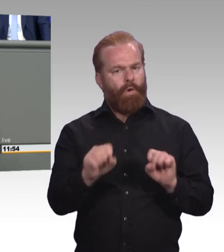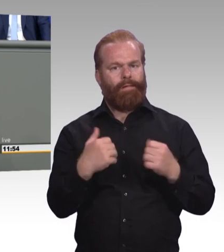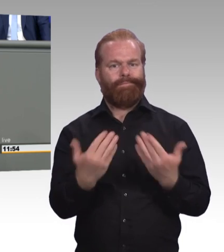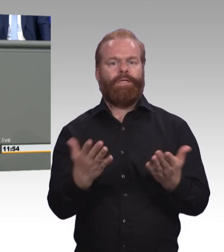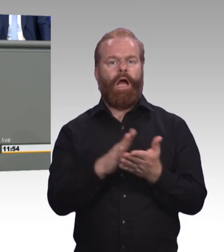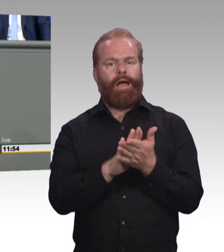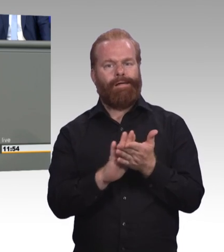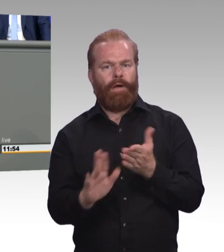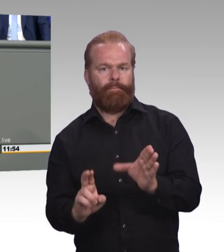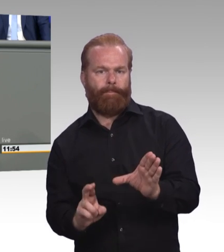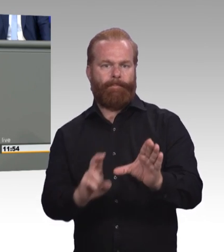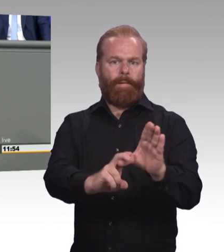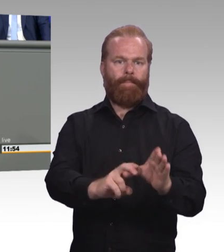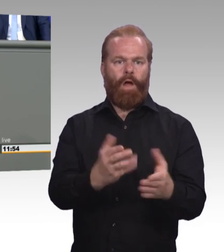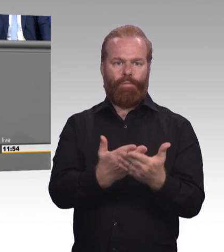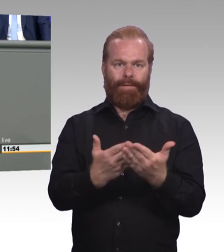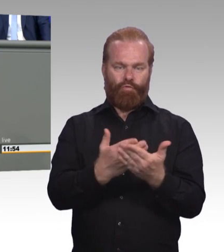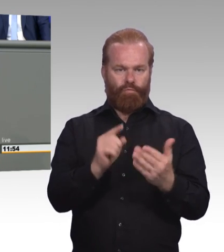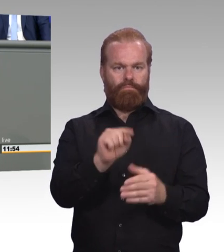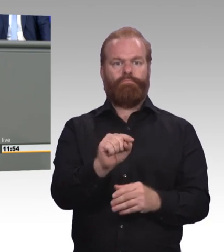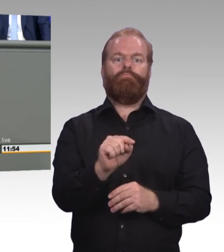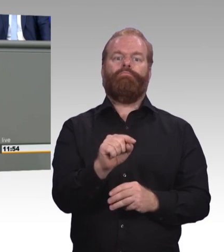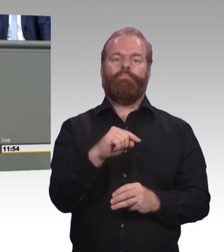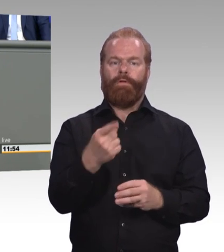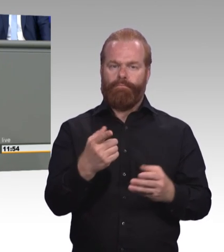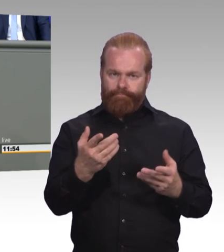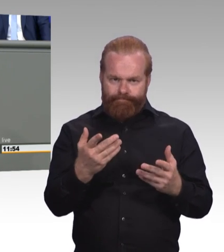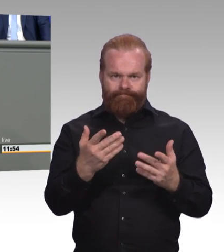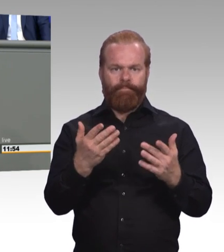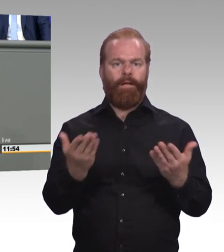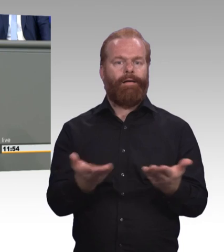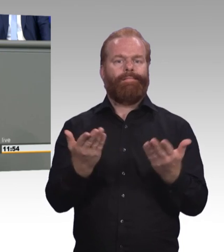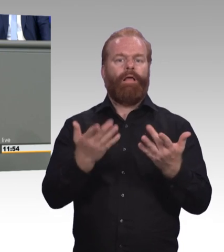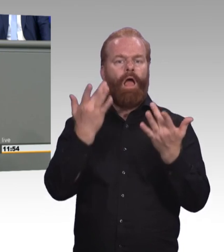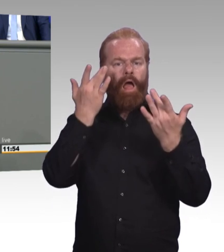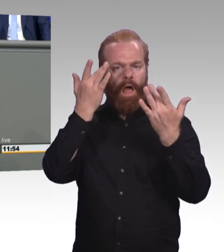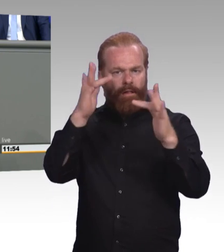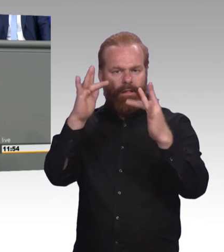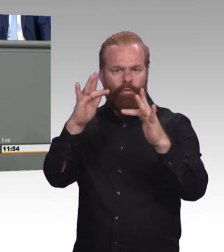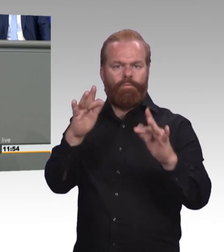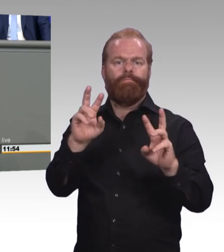nach dem Schweizer Vorbild und fördern wir auch insbesondere die besten Talente eines Jahrgangs mit besseren Aufstiegsperspektiven